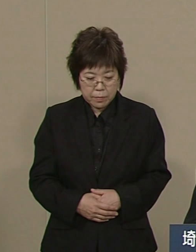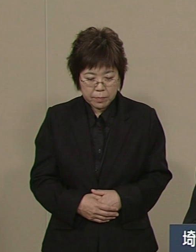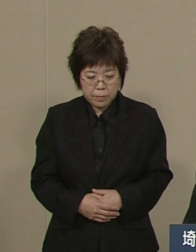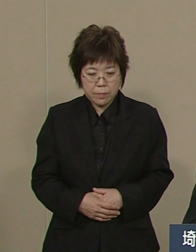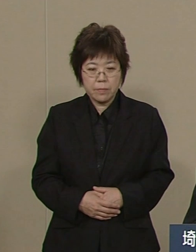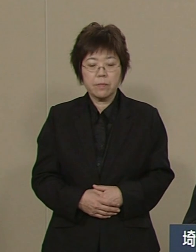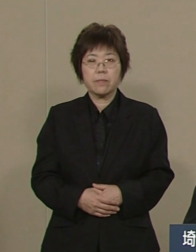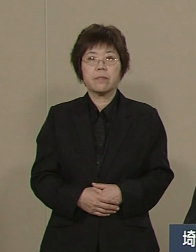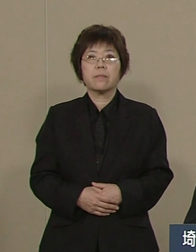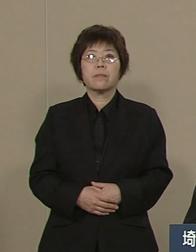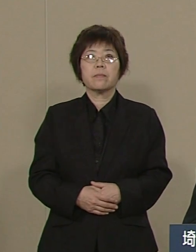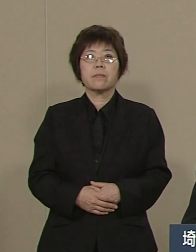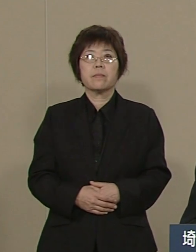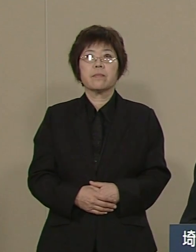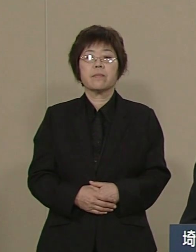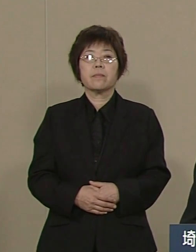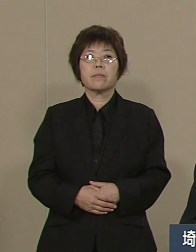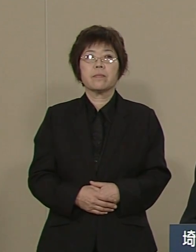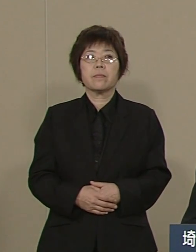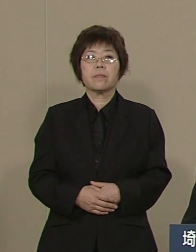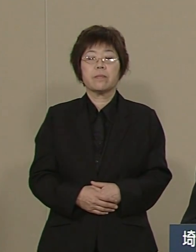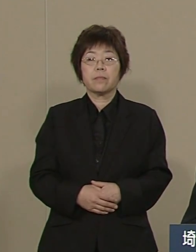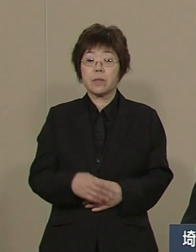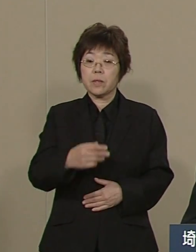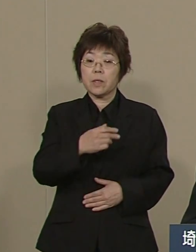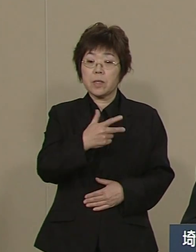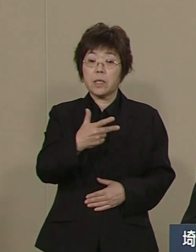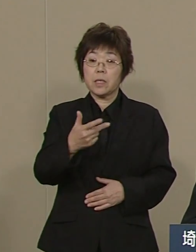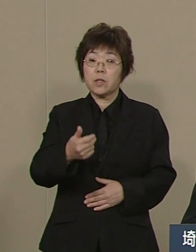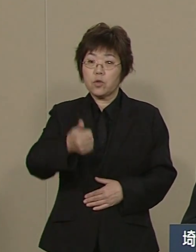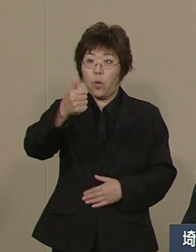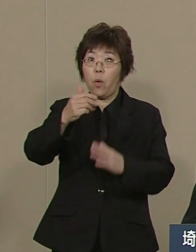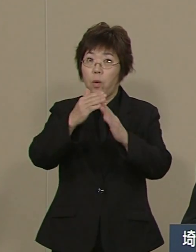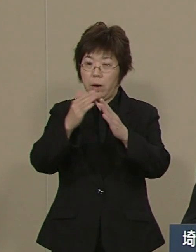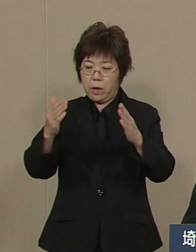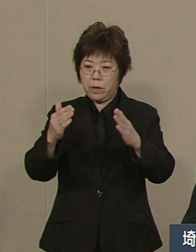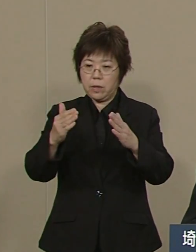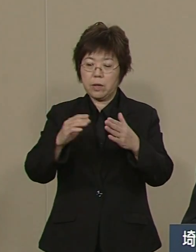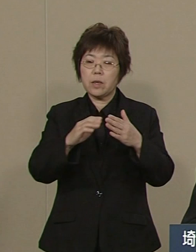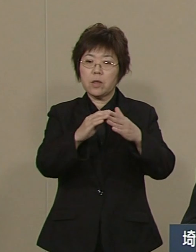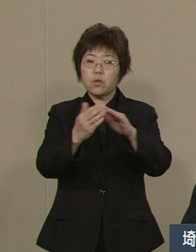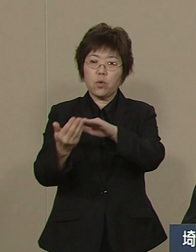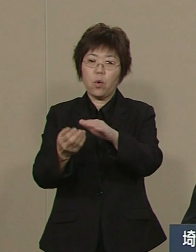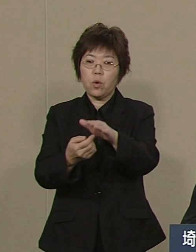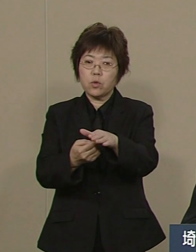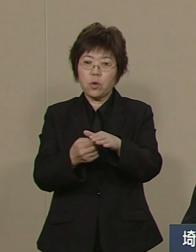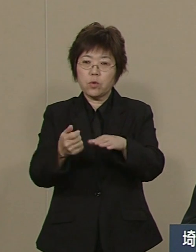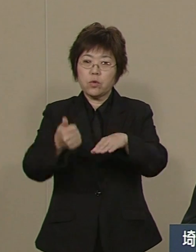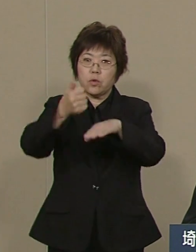このたび 市長会や 町村長会をはじめ